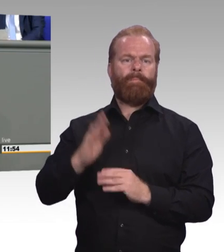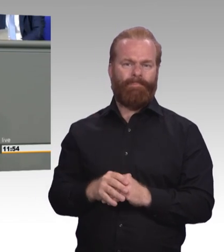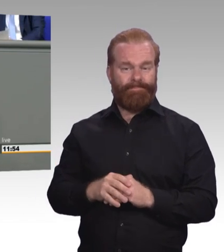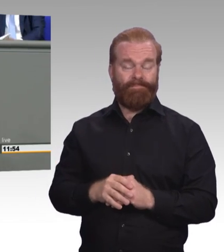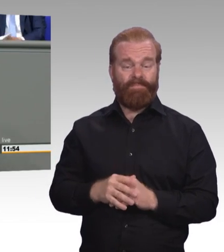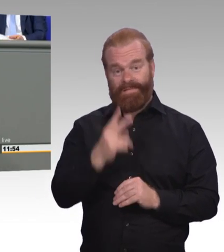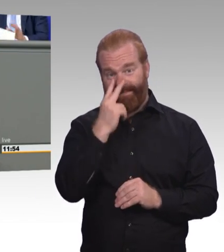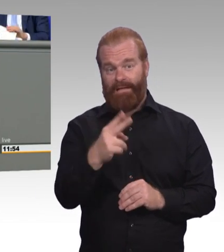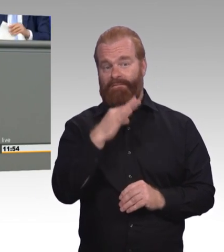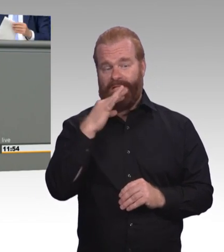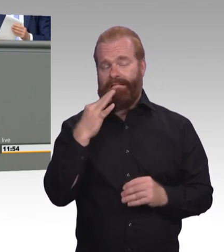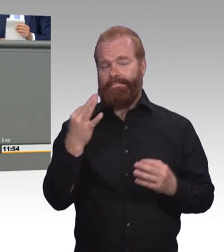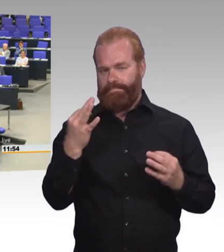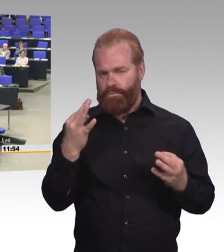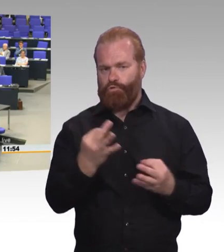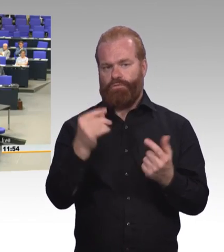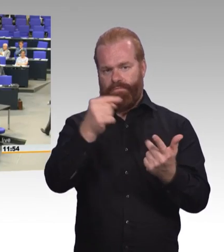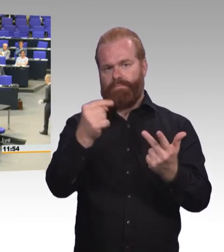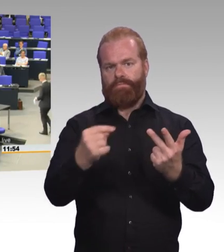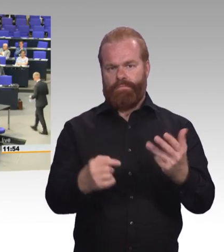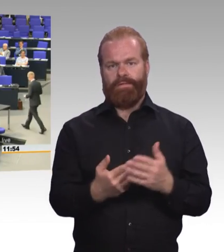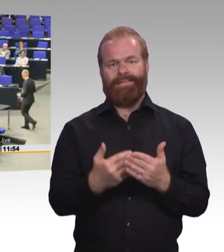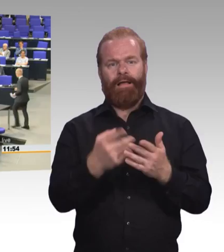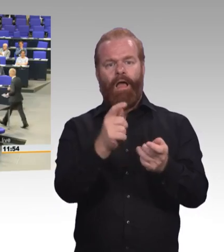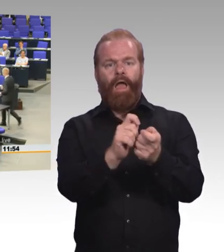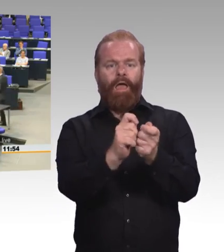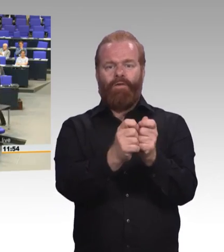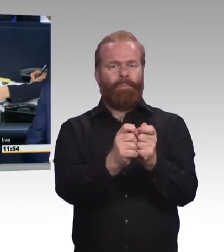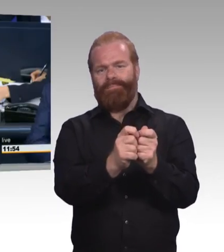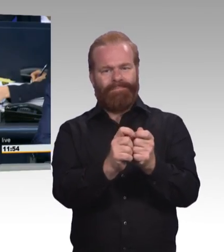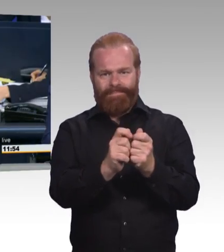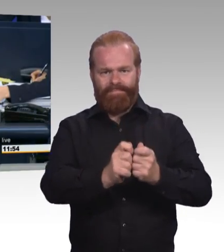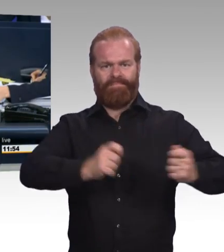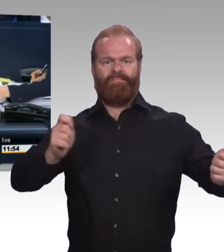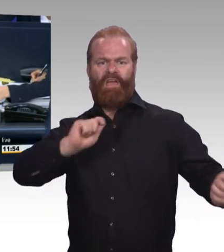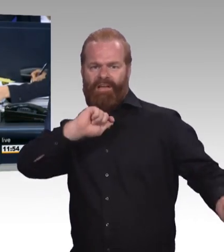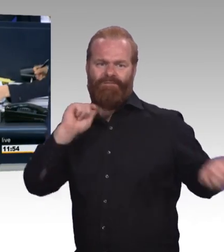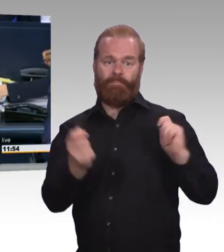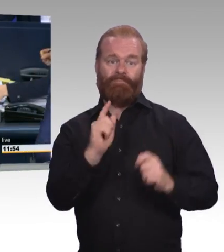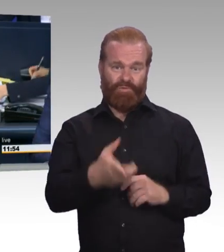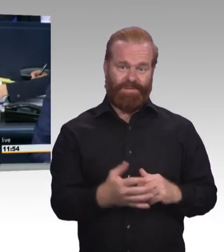(Beifall) (Präsidium) Vielen Dank, Herr Kollege Doktor Brandenburg. Als nächste Rednerin erhält das Wort die Kollegin Birke Bull-Bischoff, Fraktion Die Linke.